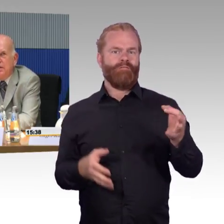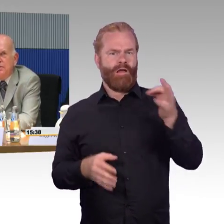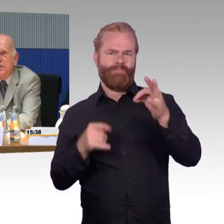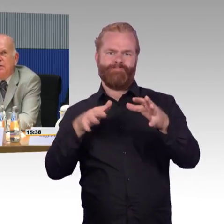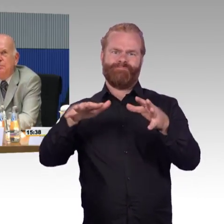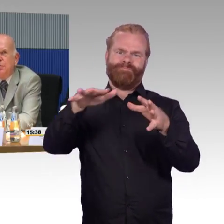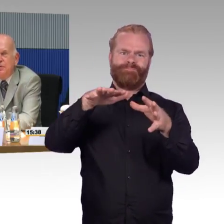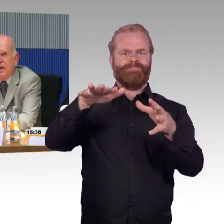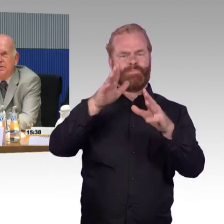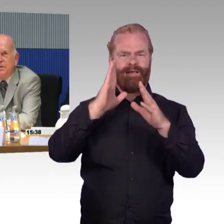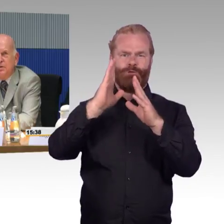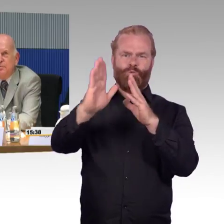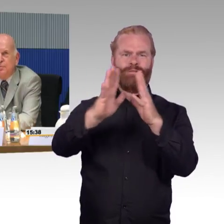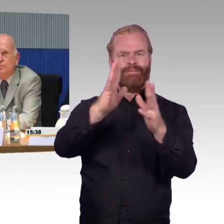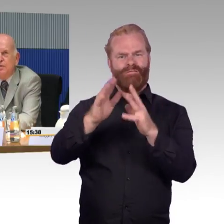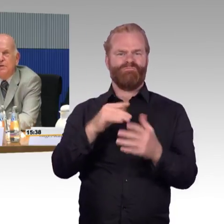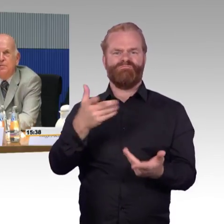und dasselbe Reiseziel möglichst gleichzeitig aufsuchen wollen.